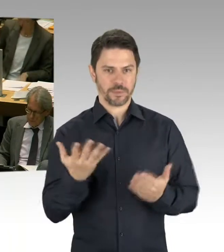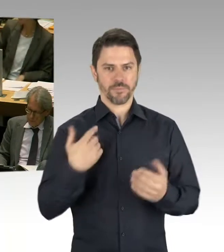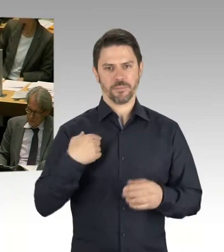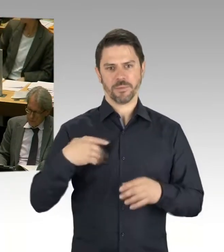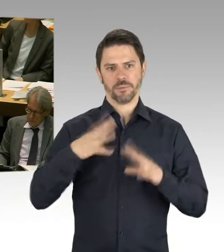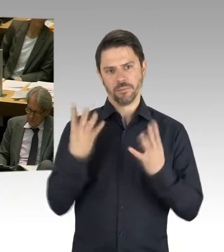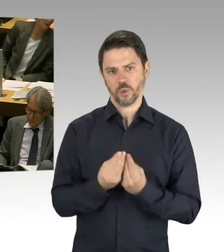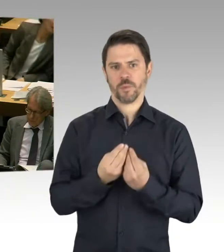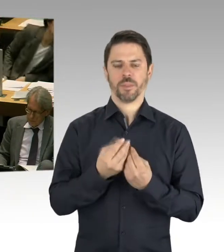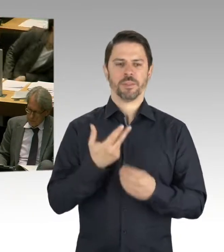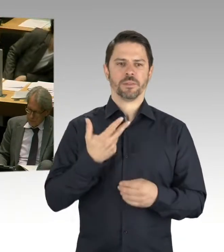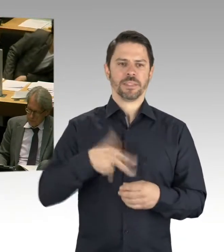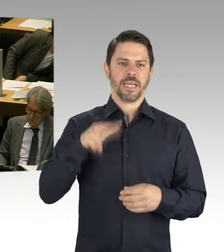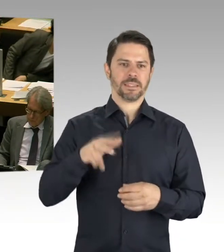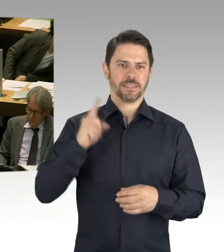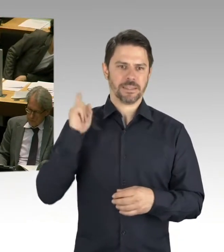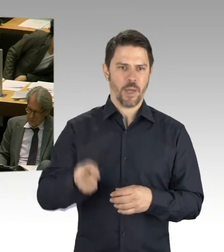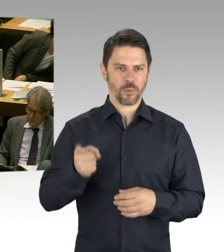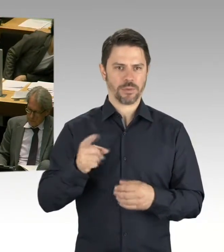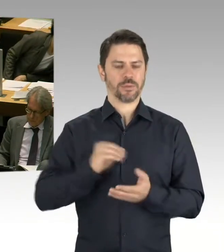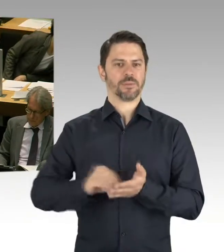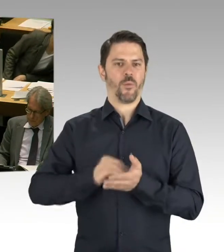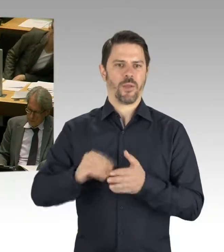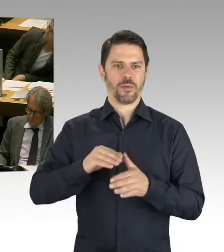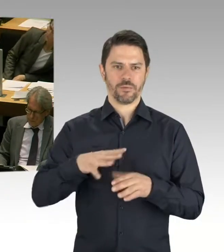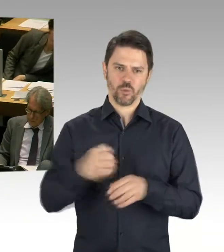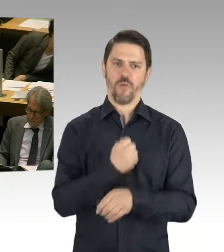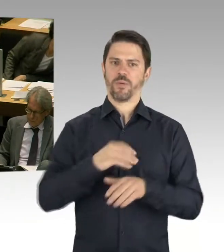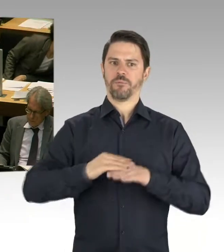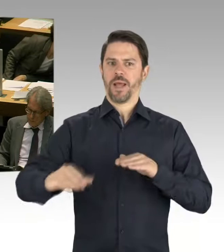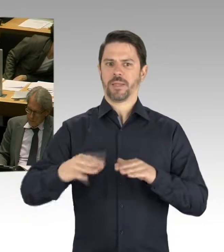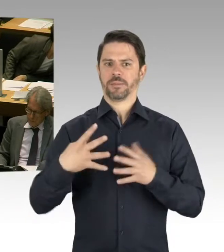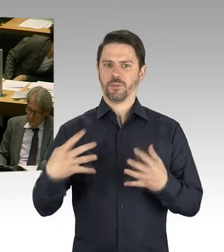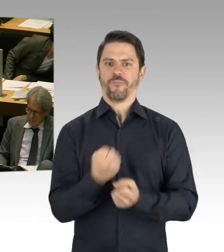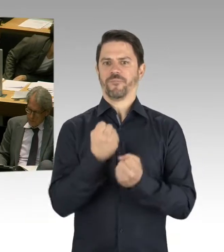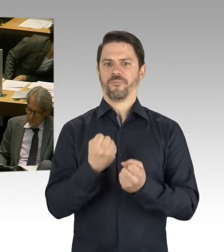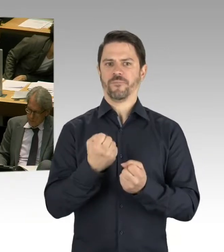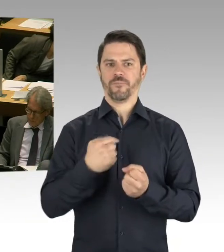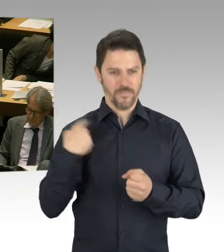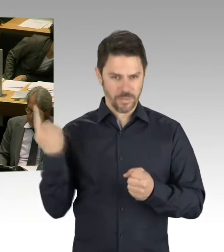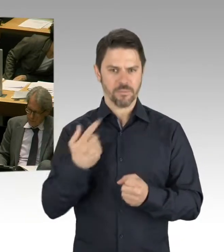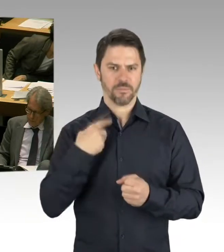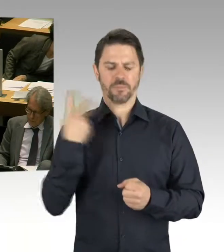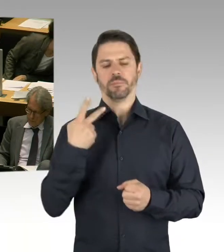weitere 39 Ergänzungsbauten auf den Weg zu bringen. Und auch, dass wir uns mit der Chance